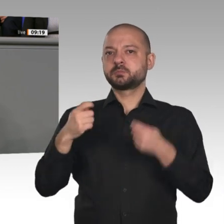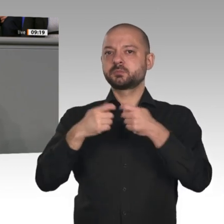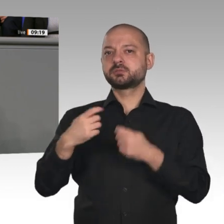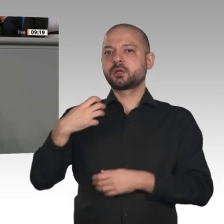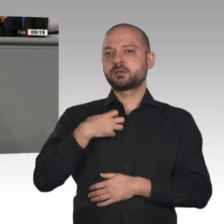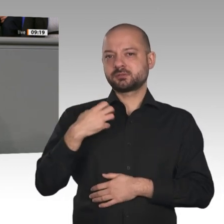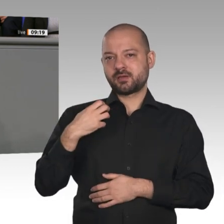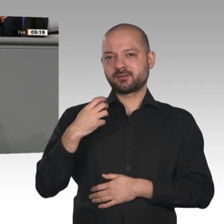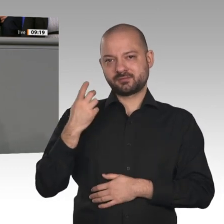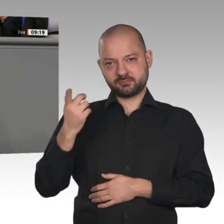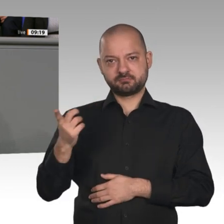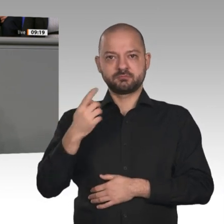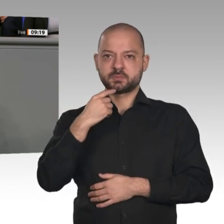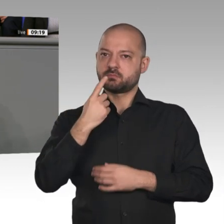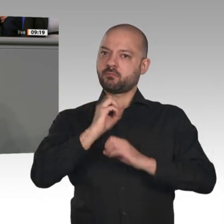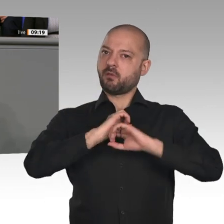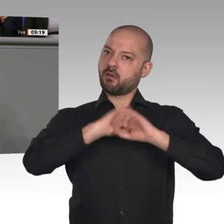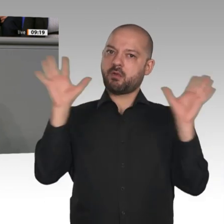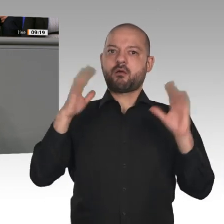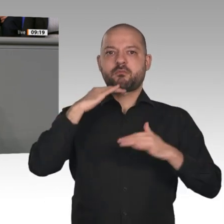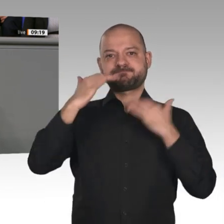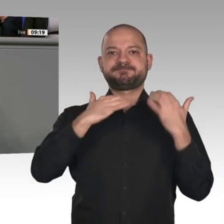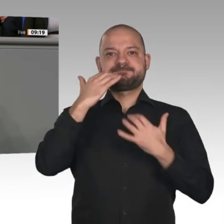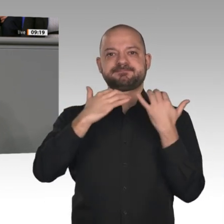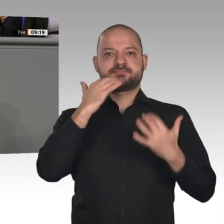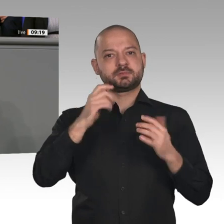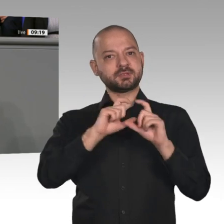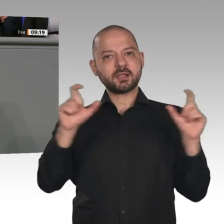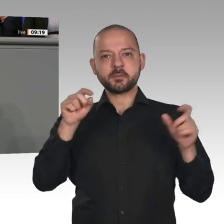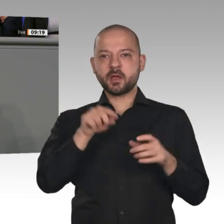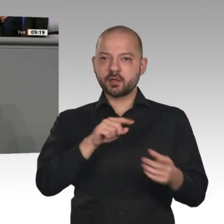Transformationen müssen stattfinden, weil sich „die gesamte Art des Wirtschaftens